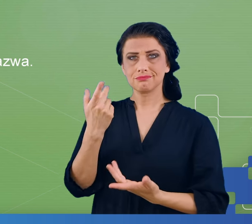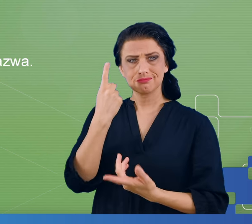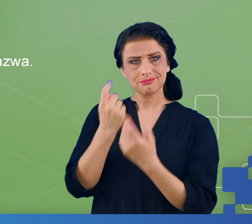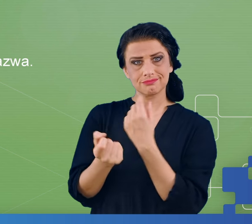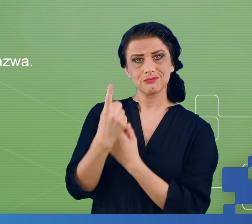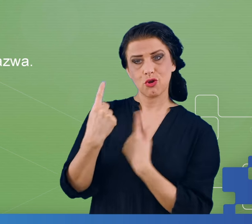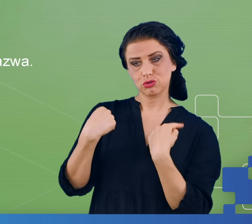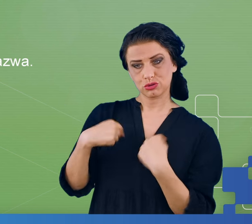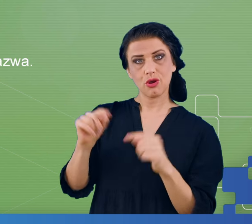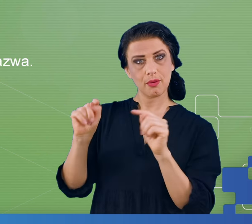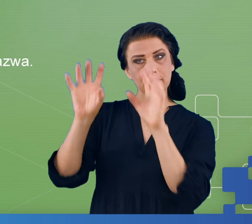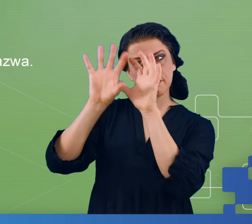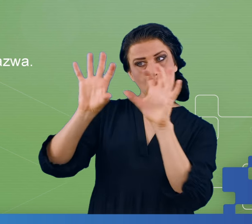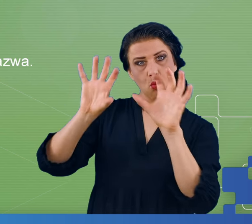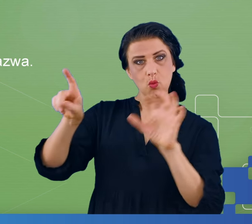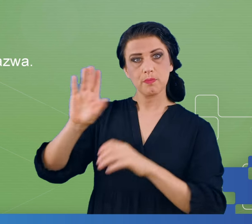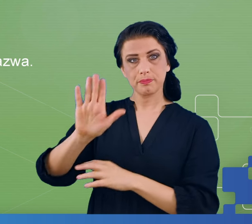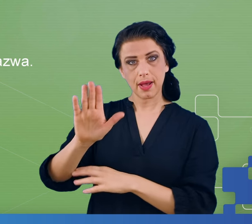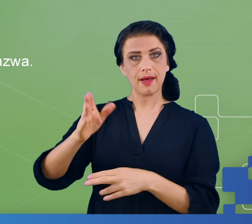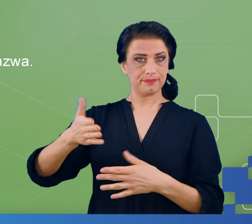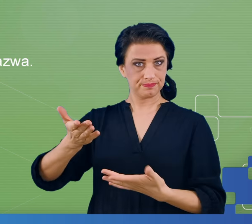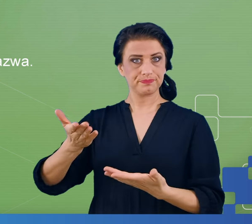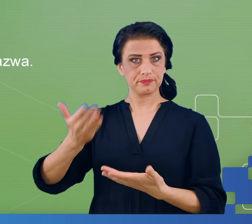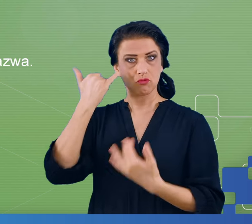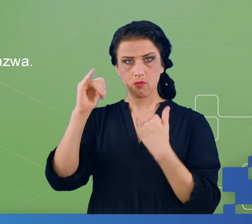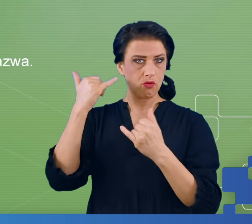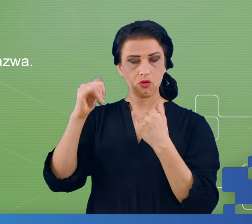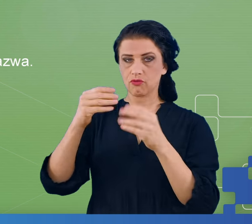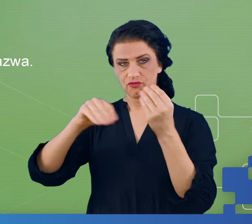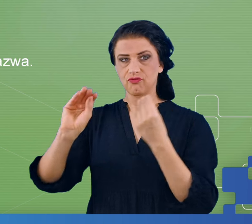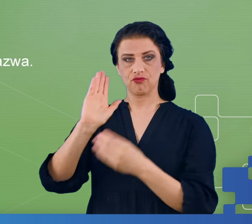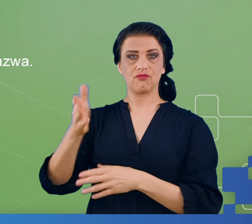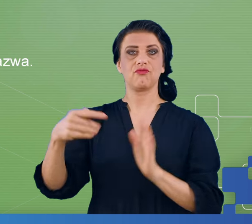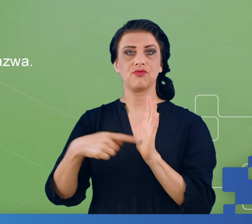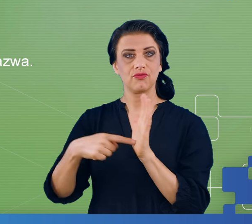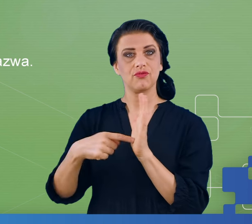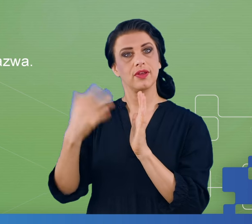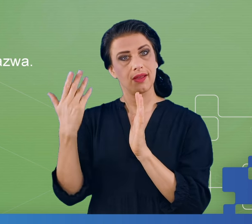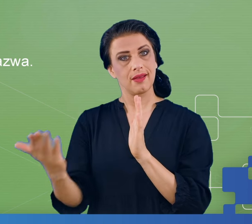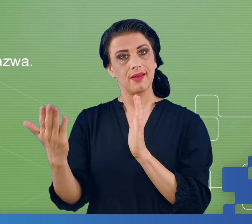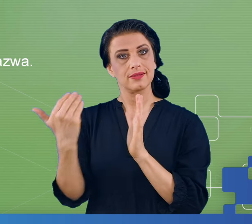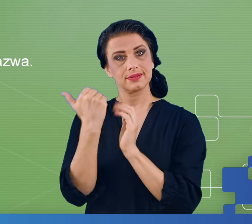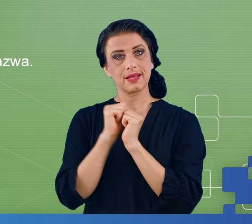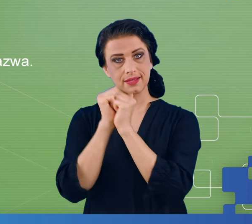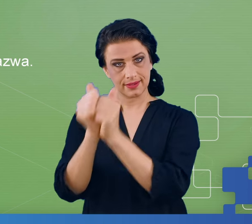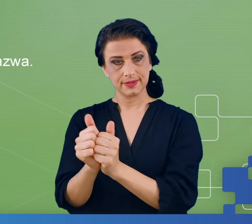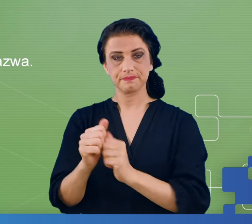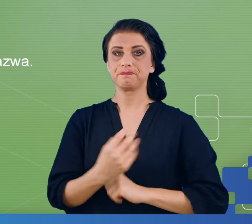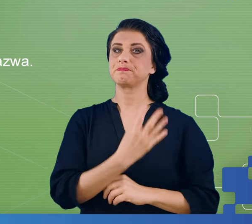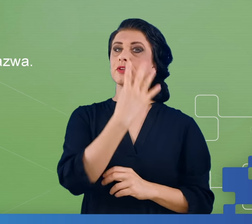które cierpią na mgłę mózgową, będą po prostu popełniać więcej błędów przy tego typu zadaniach. Czwartym eksperymentem był tzw.